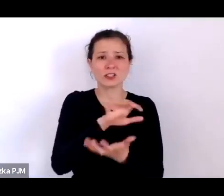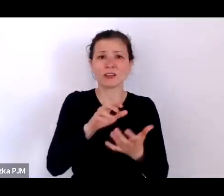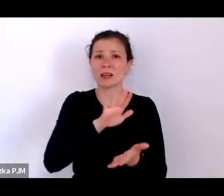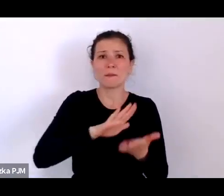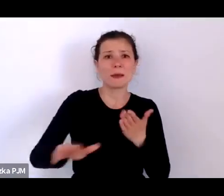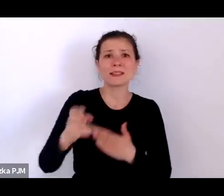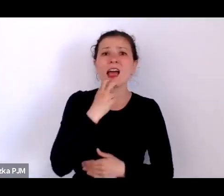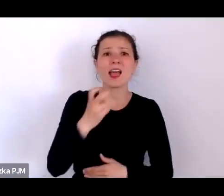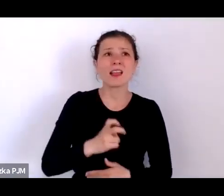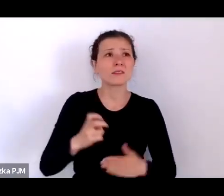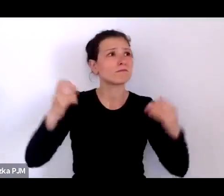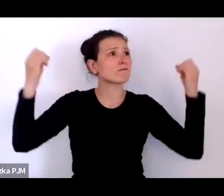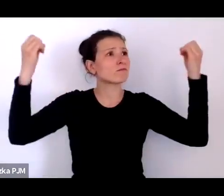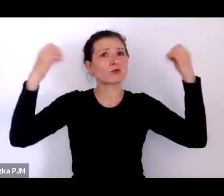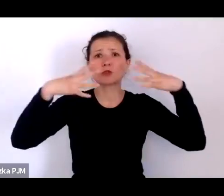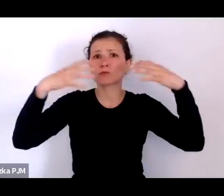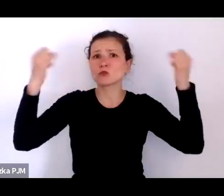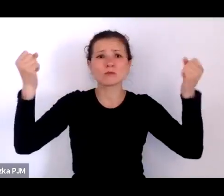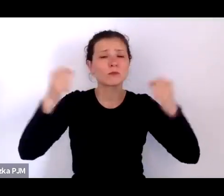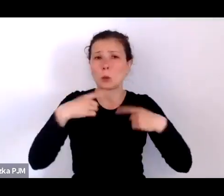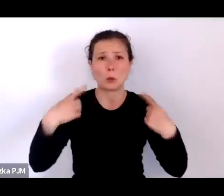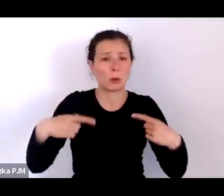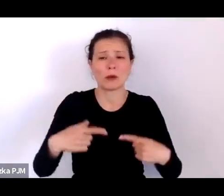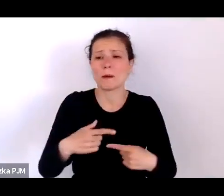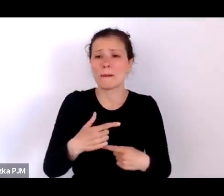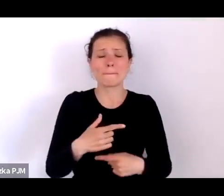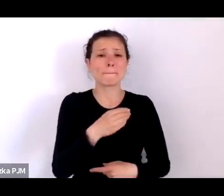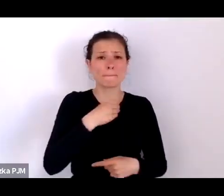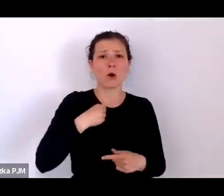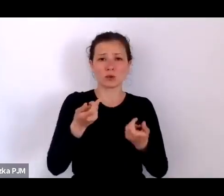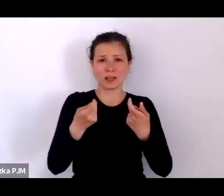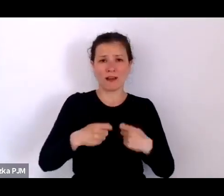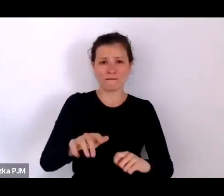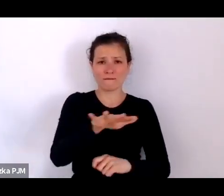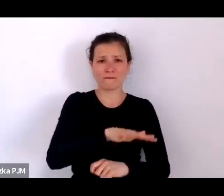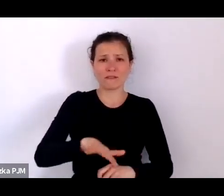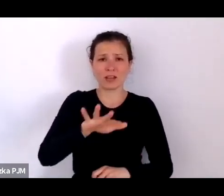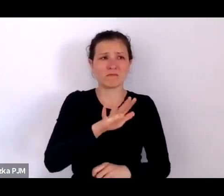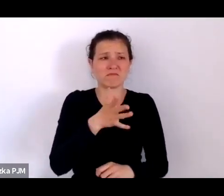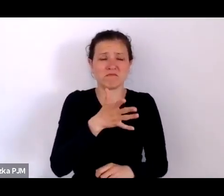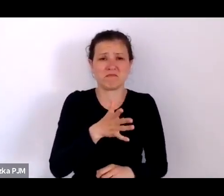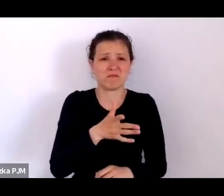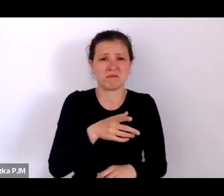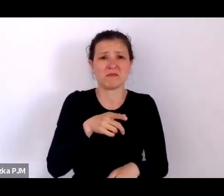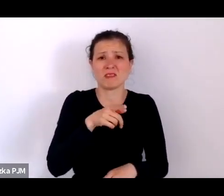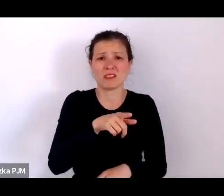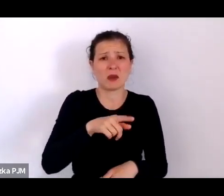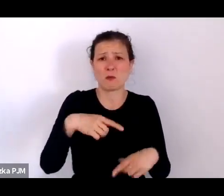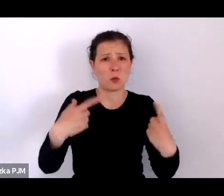na opolskiej wsi, która de facto nie była zelektrylizowana